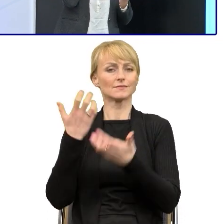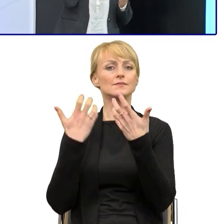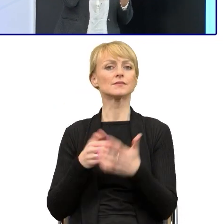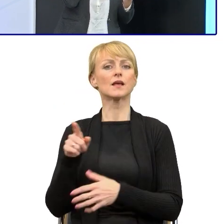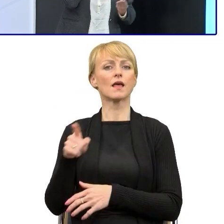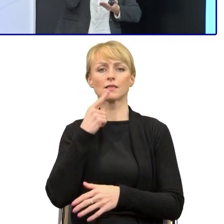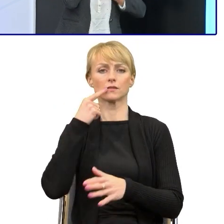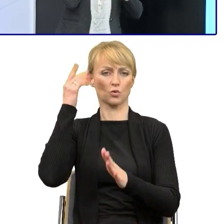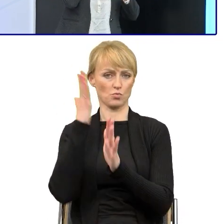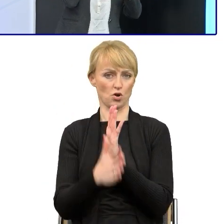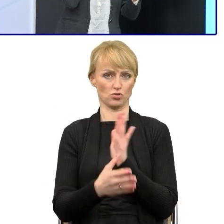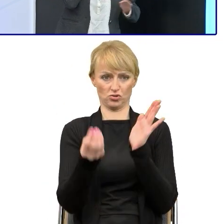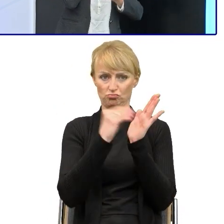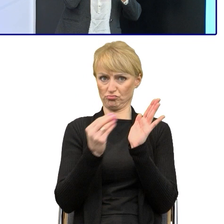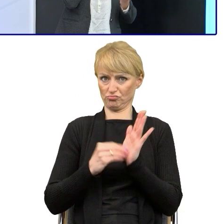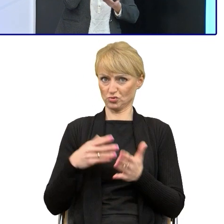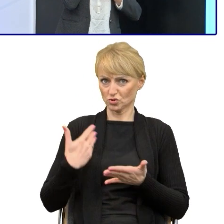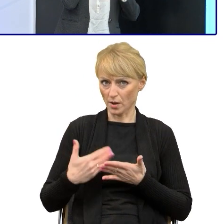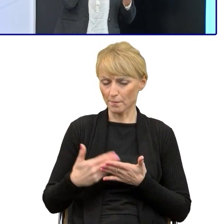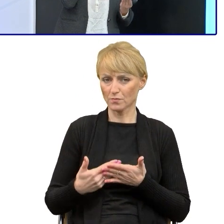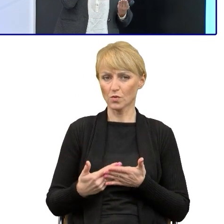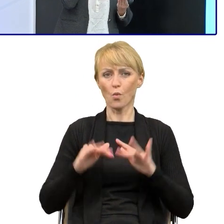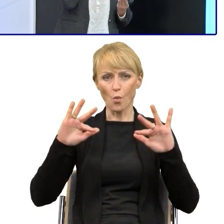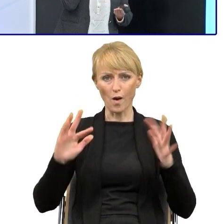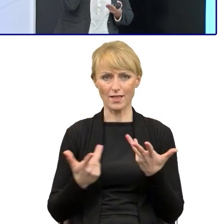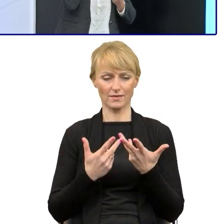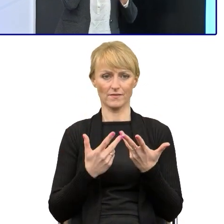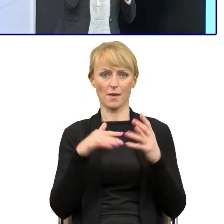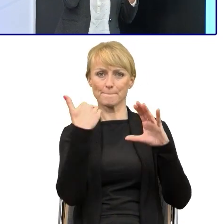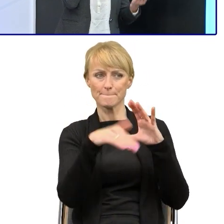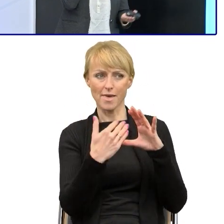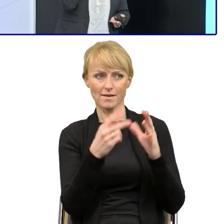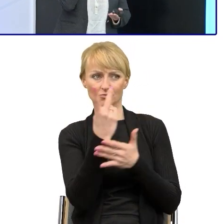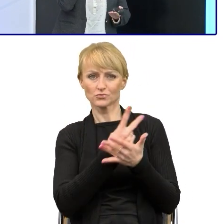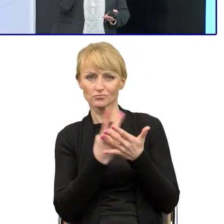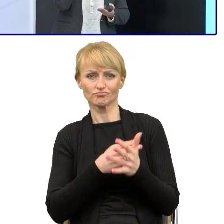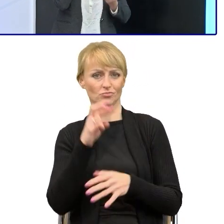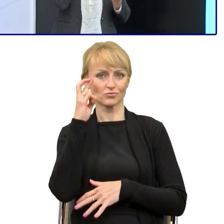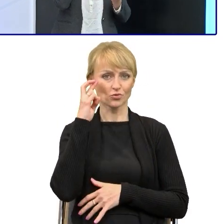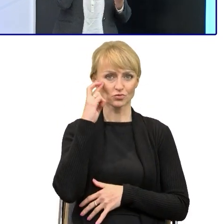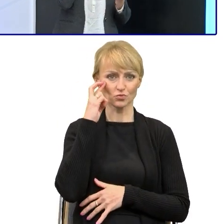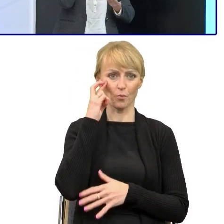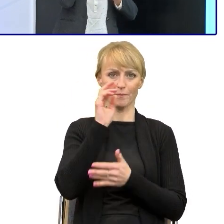że będzie czytać szybciej e-maile, pisma, nie tyle poświęcać czasu. Ja przekonując pracowników, pokazywałam im to,